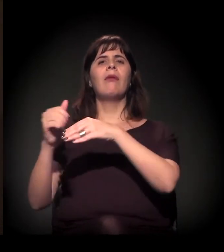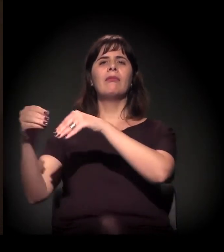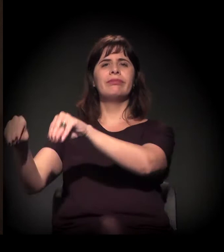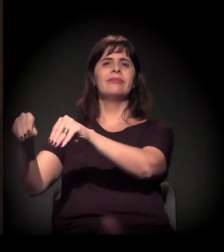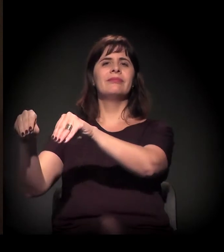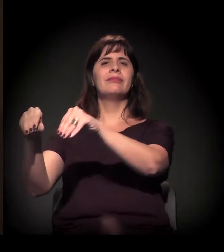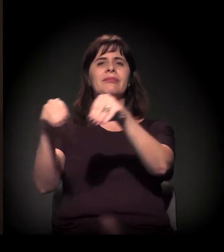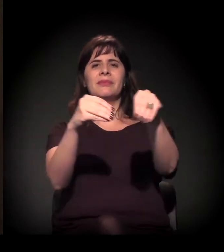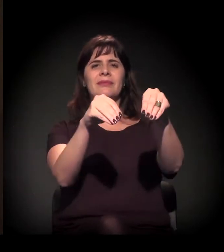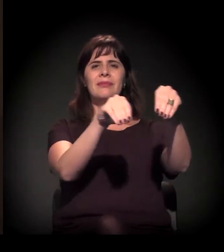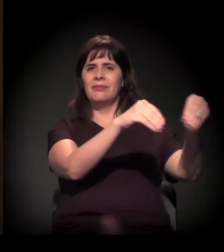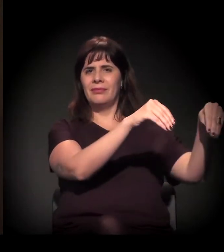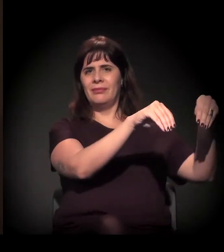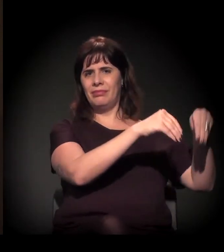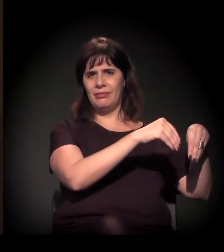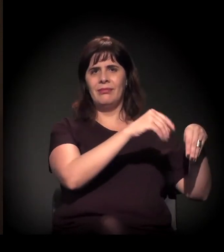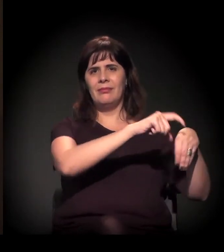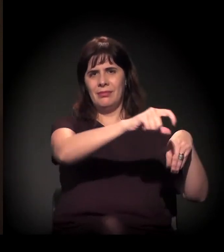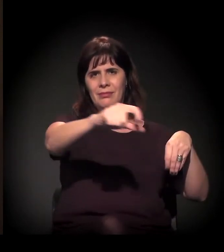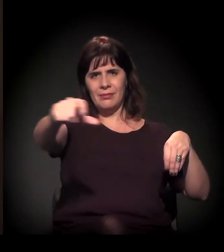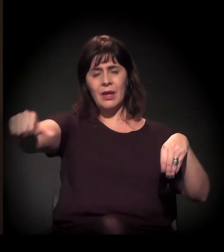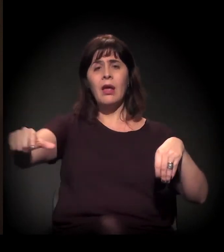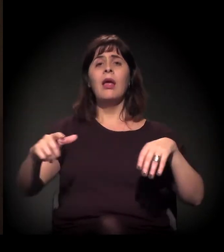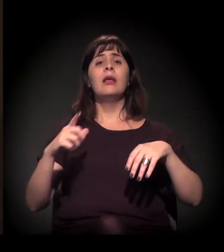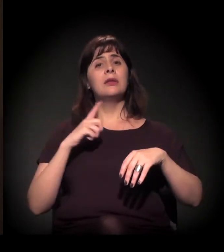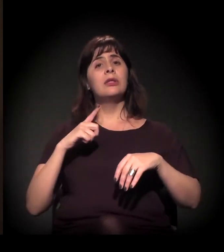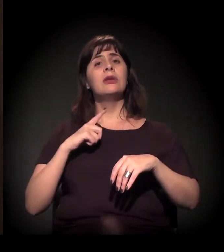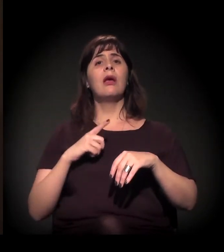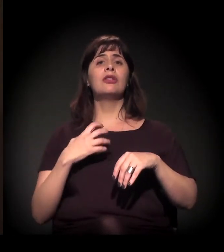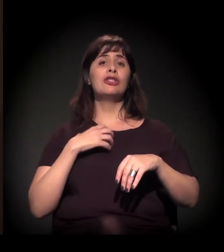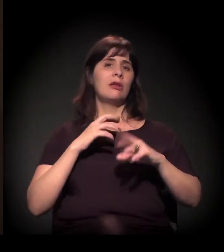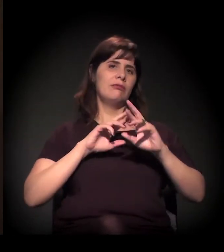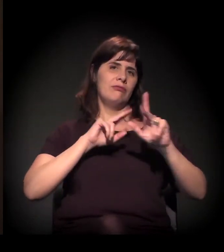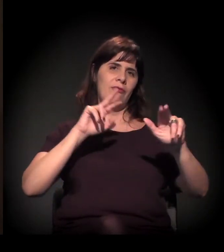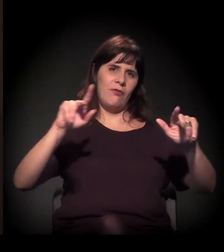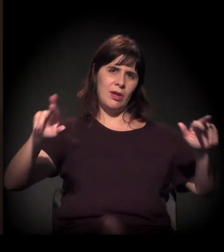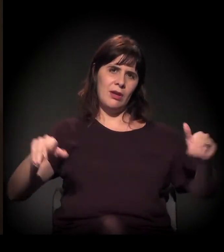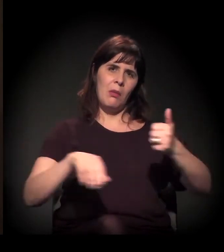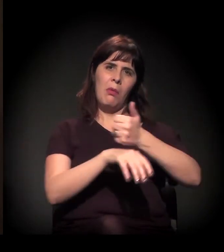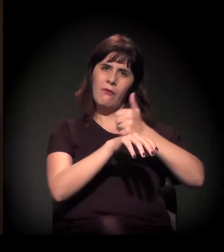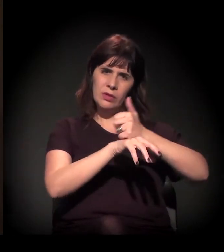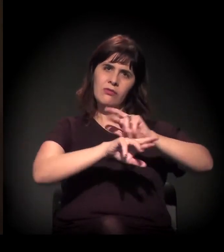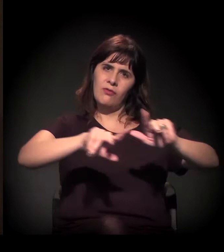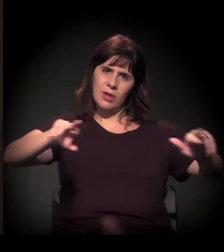de diversas modalidades, diversas profissões. Foi uma parceria que nós tivemos com o Senai,